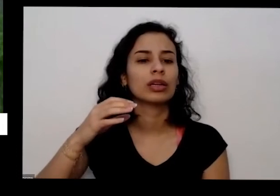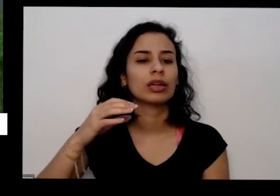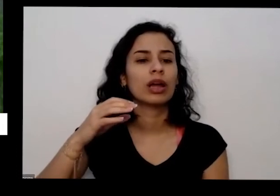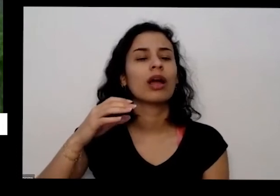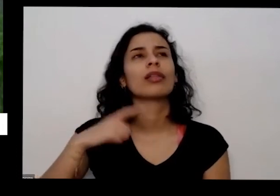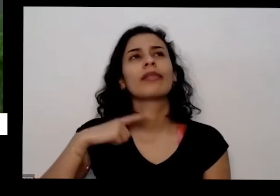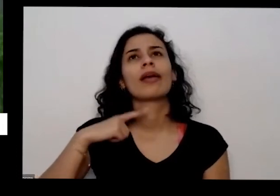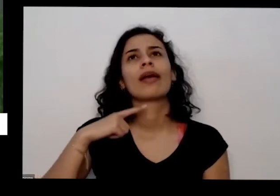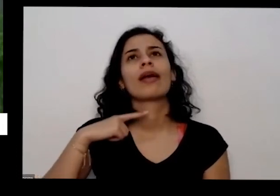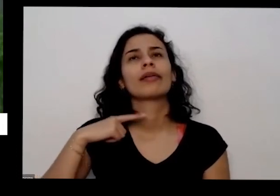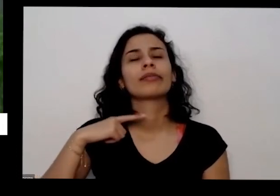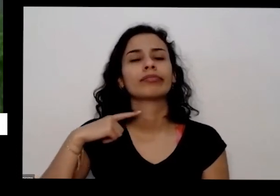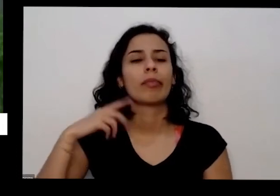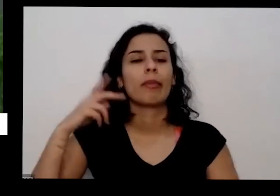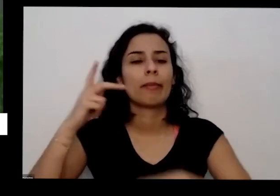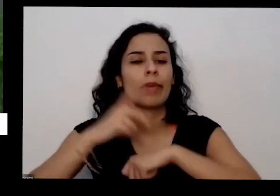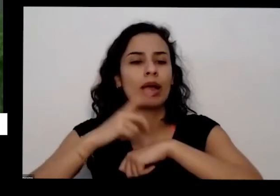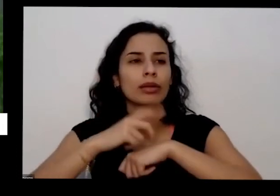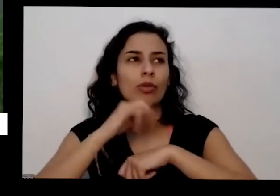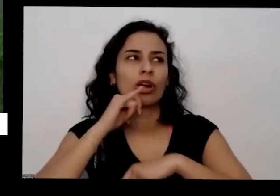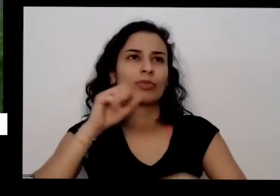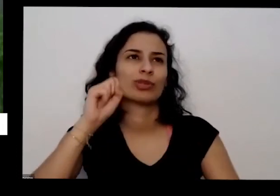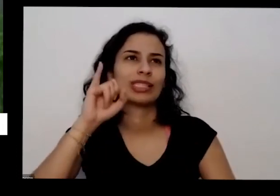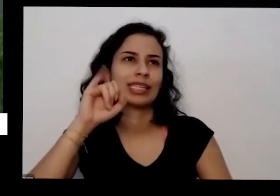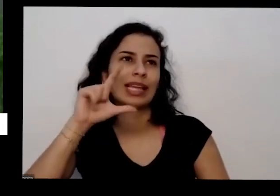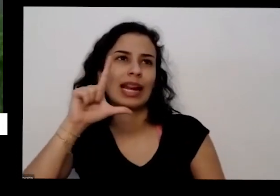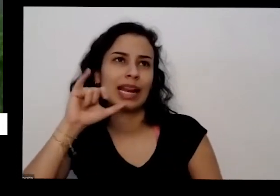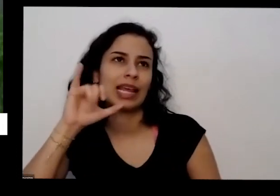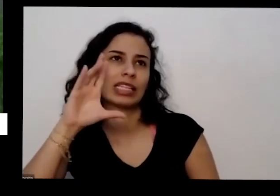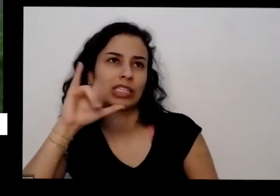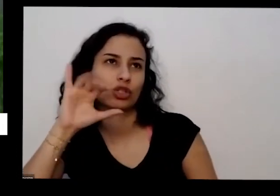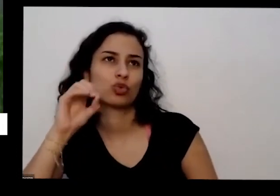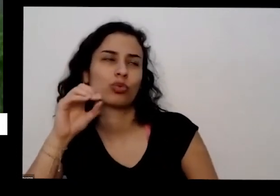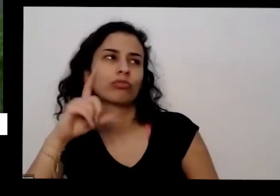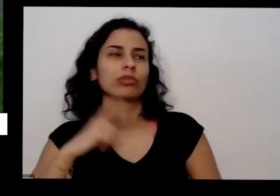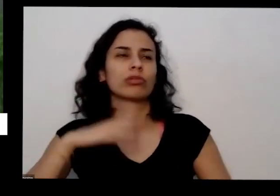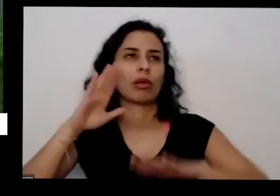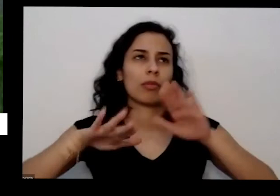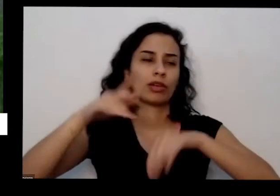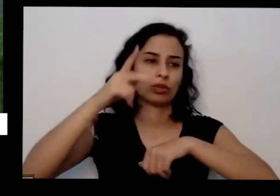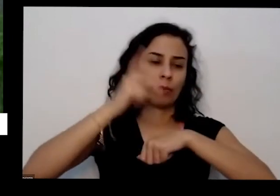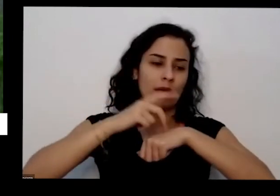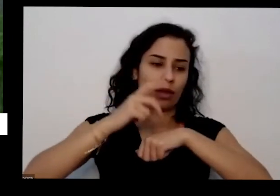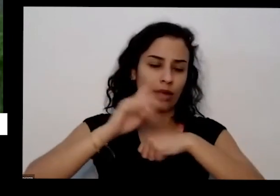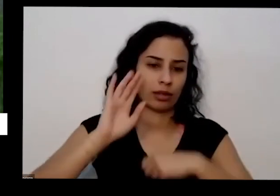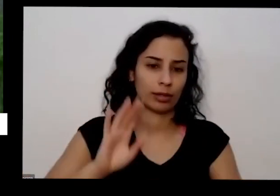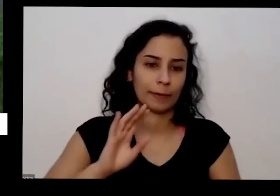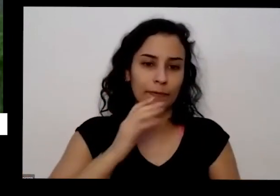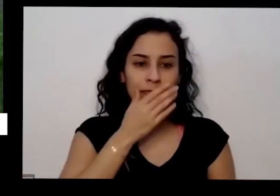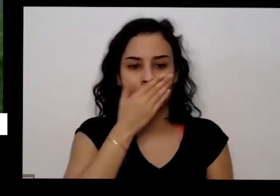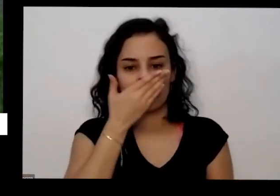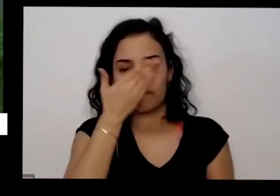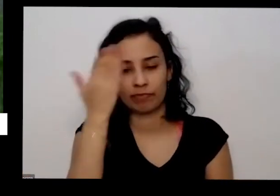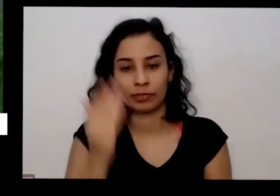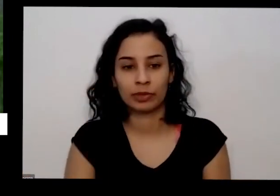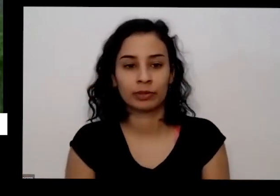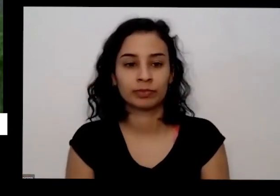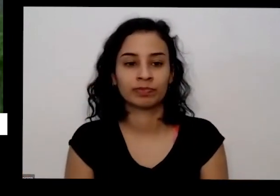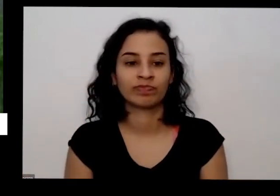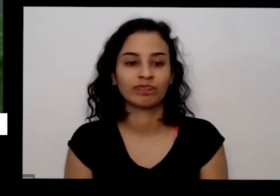tem serviço terror de terror cada Rocha tem uma coisa especial é essa essa rosto aqui é uma rocha